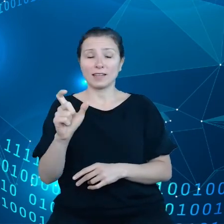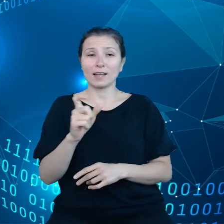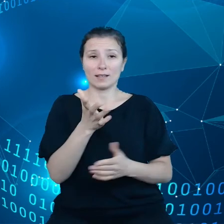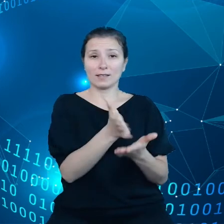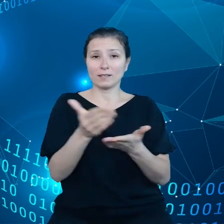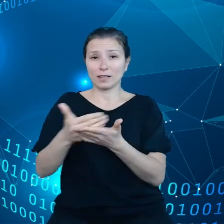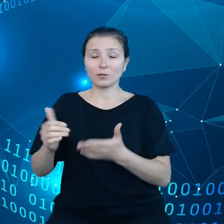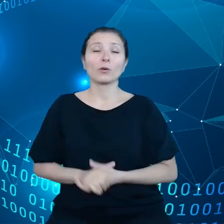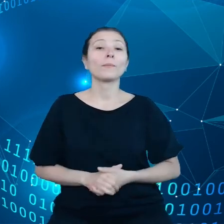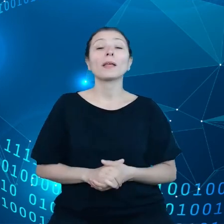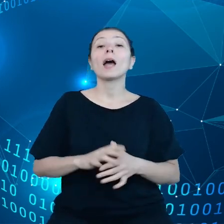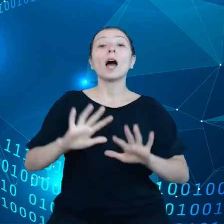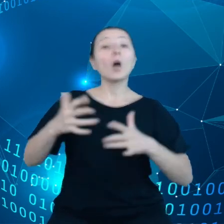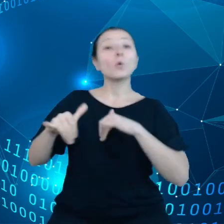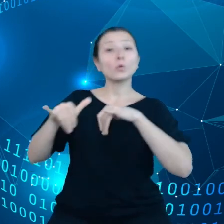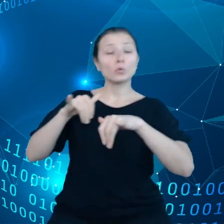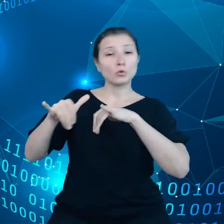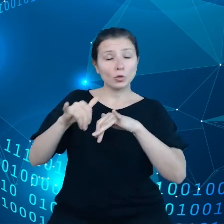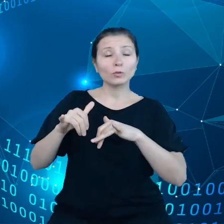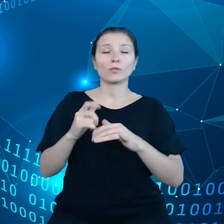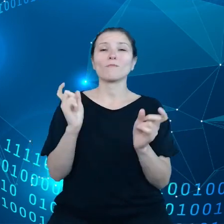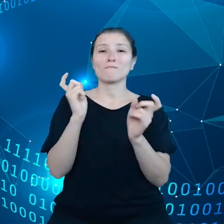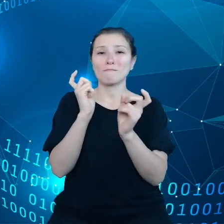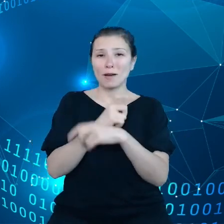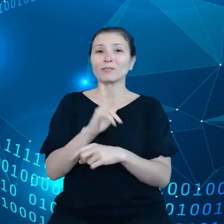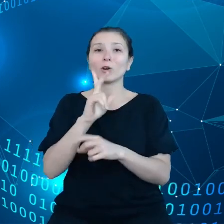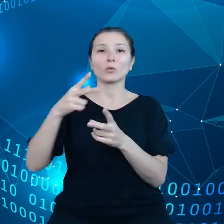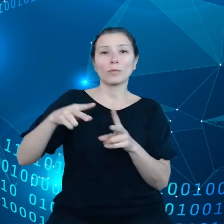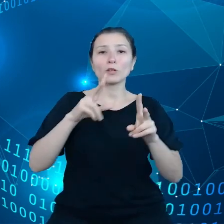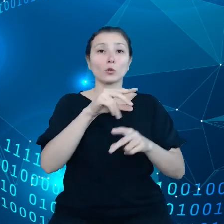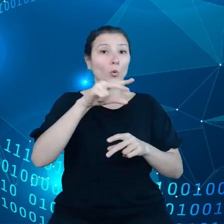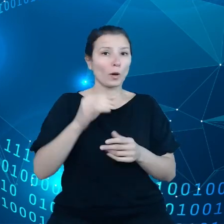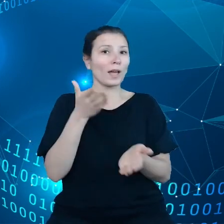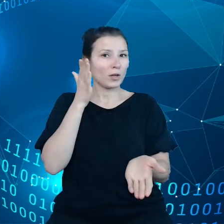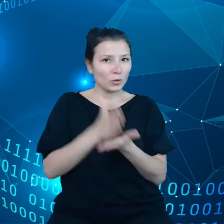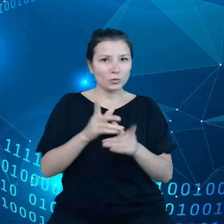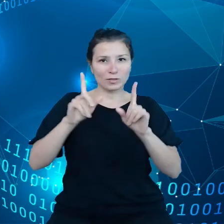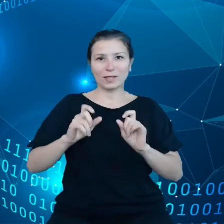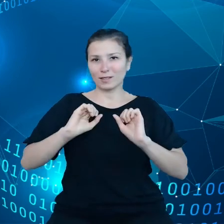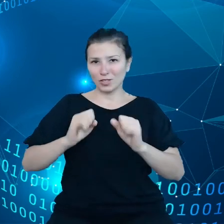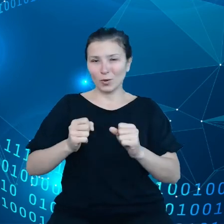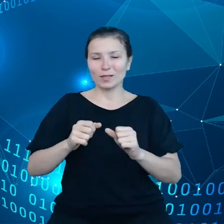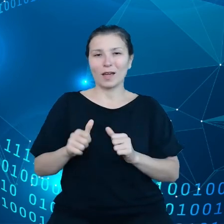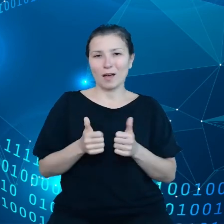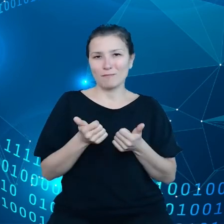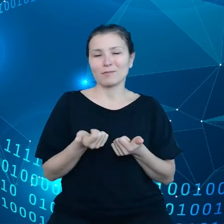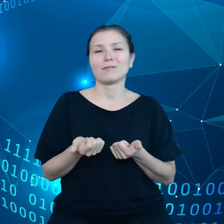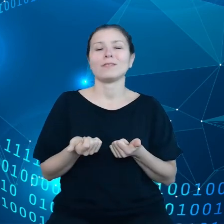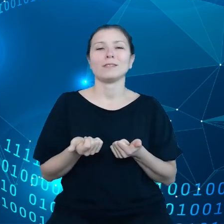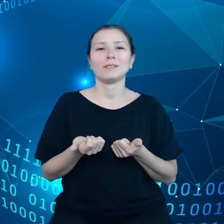styku, państwa członkowskie już podjęły działania aby wykorzystanie danych było